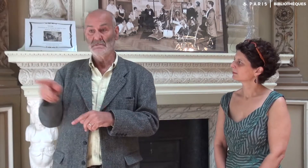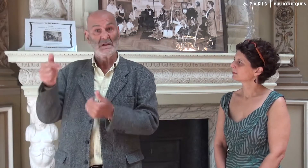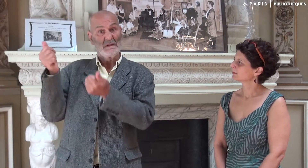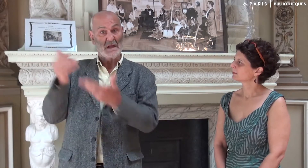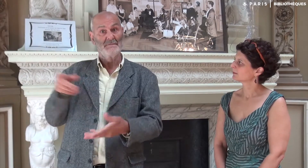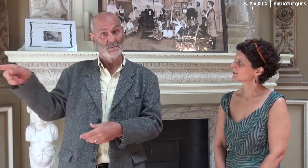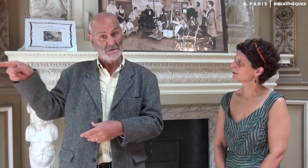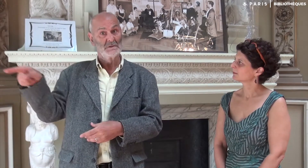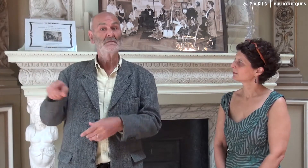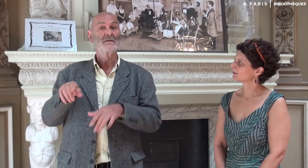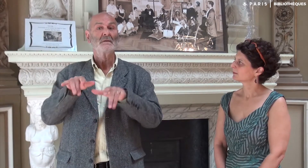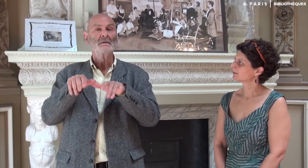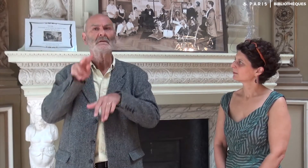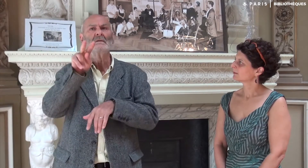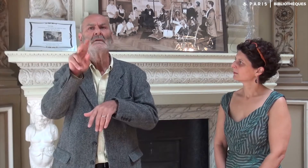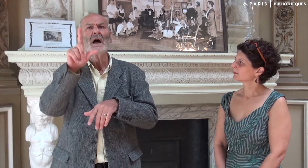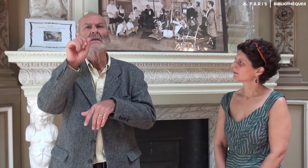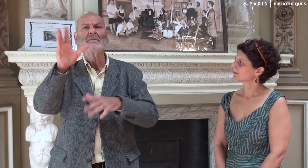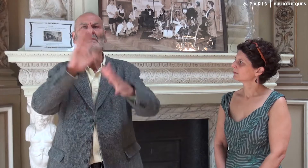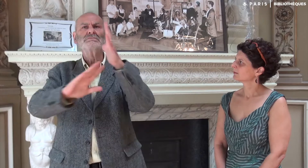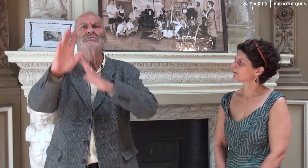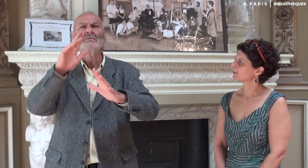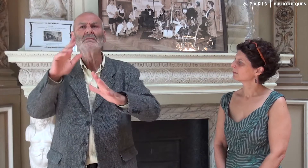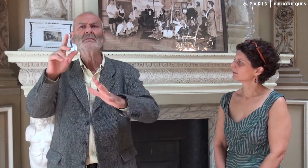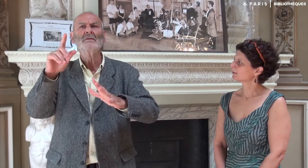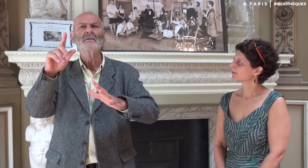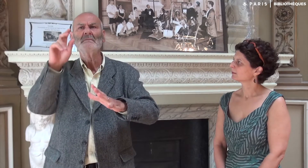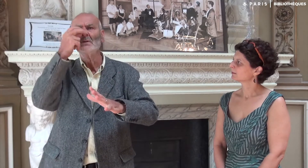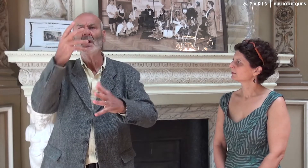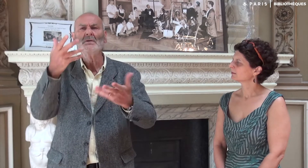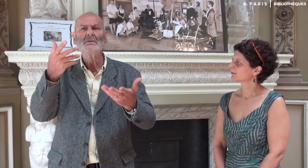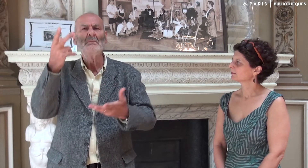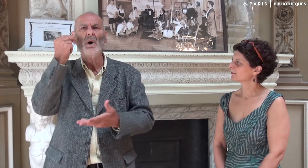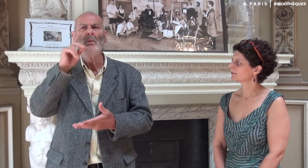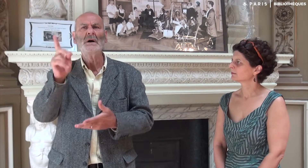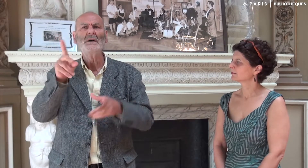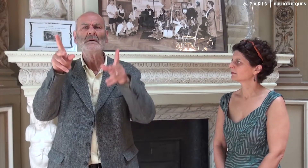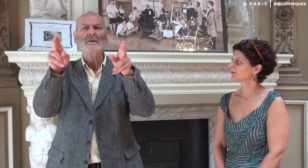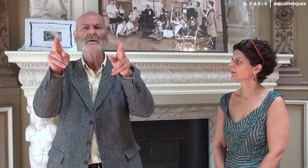Il est arrivé aussi que Katia ne saisisse pas bien le sens de mon discours.